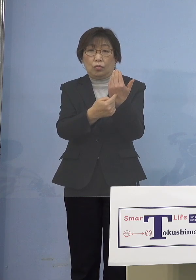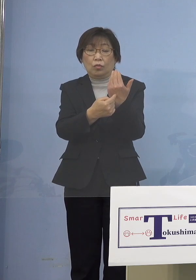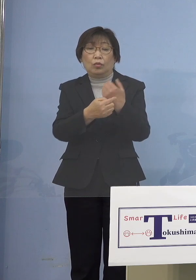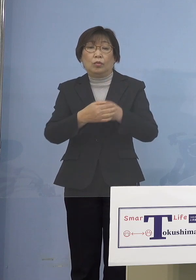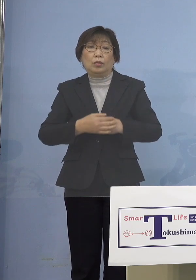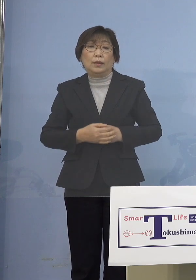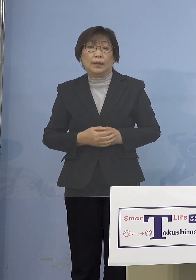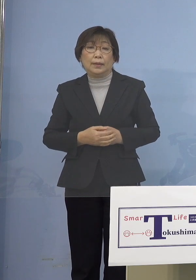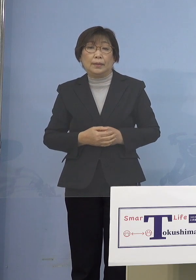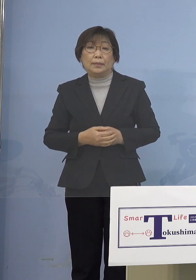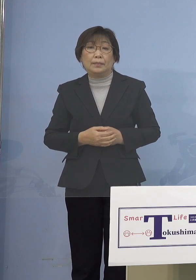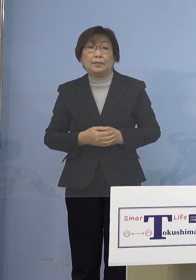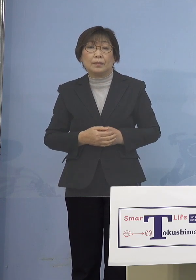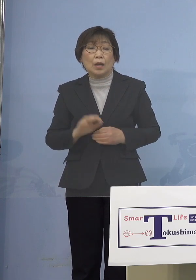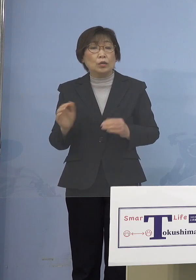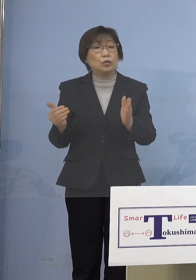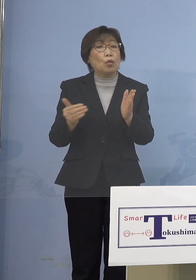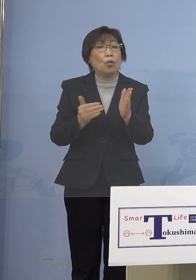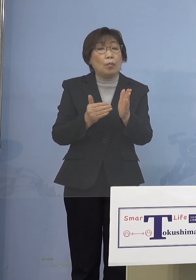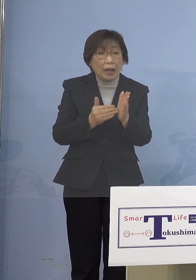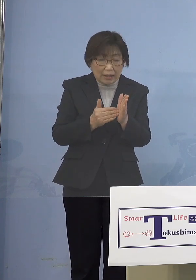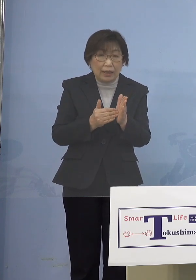そこまで踏み込まざるを得ない